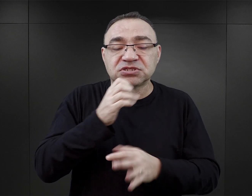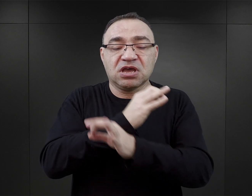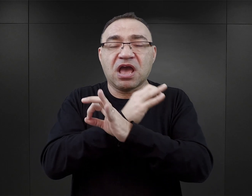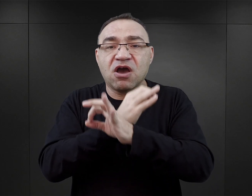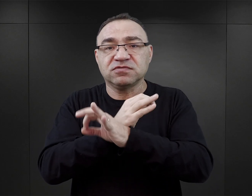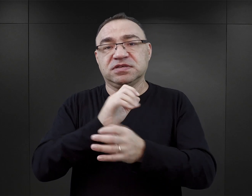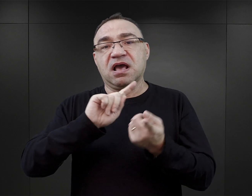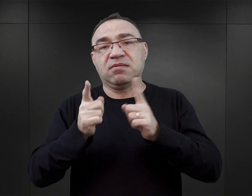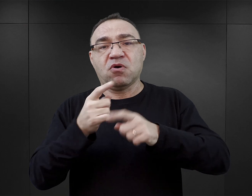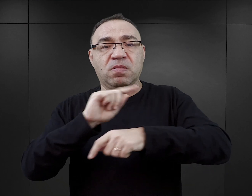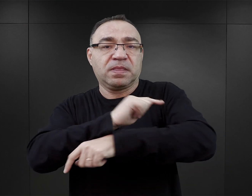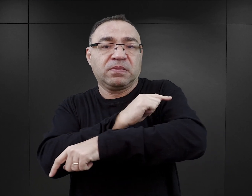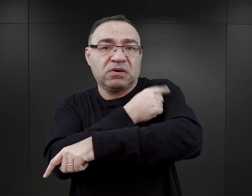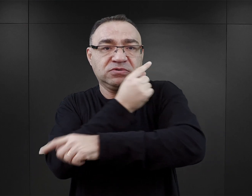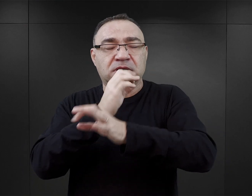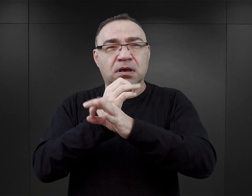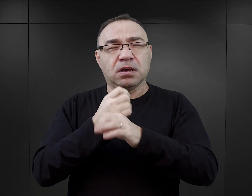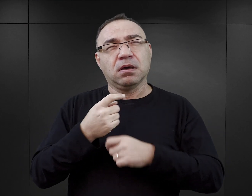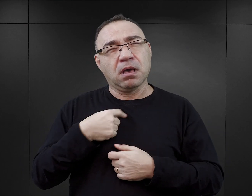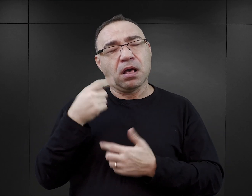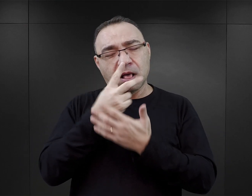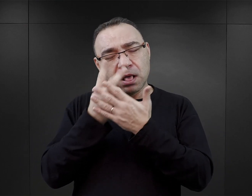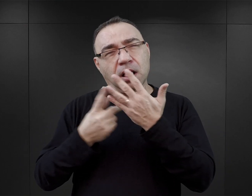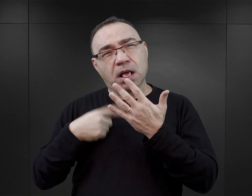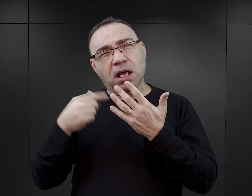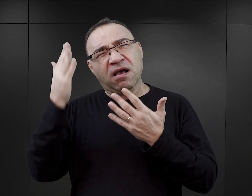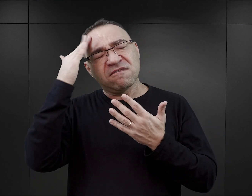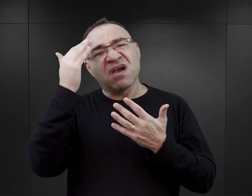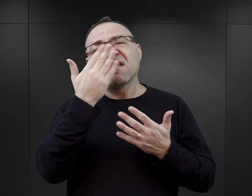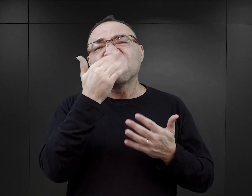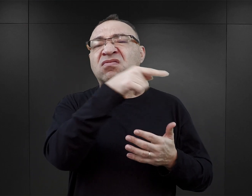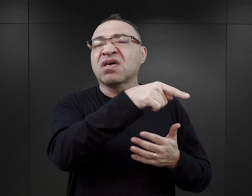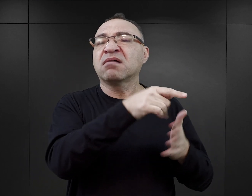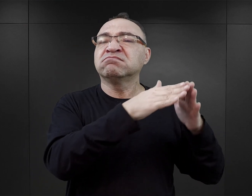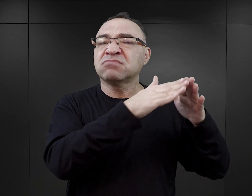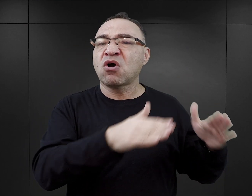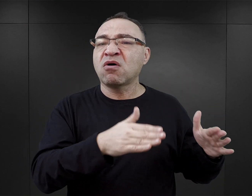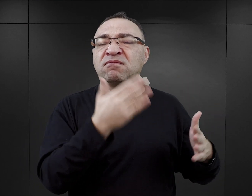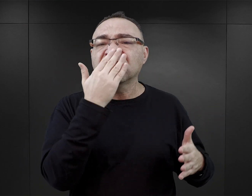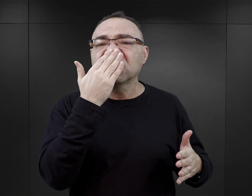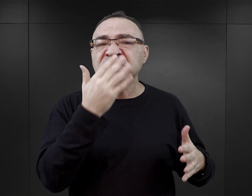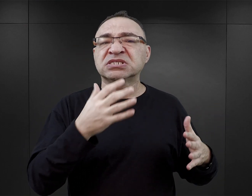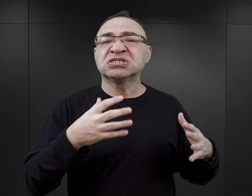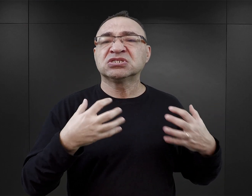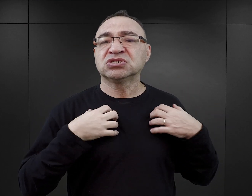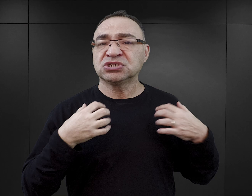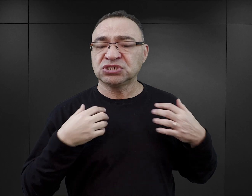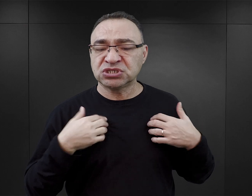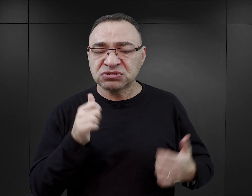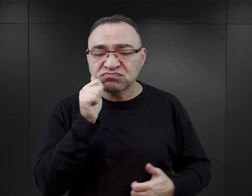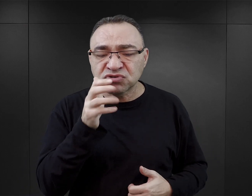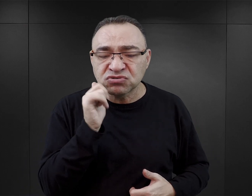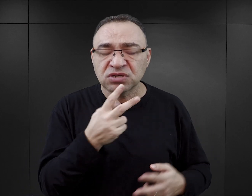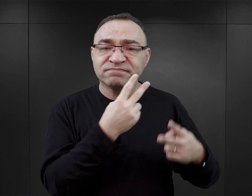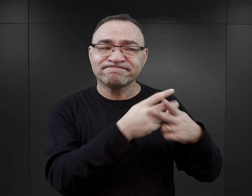i na jej podstawie będzie budował sobie wyobrażenie o tym, co wydarzyło się w obozie, jak wyglądało codzienne życie więźniów,